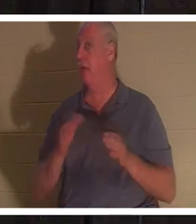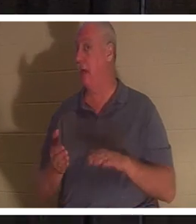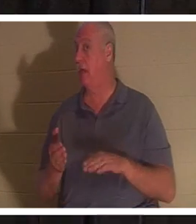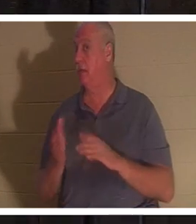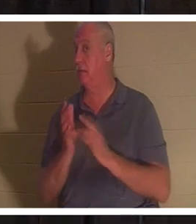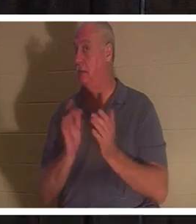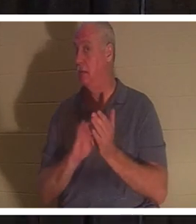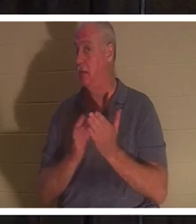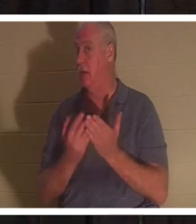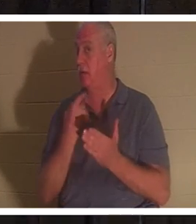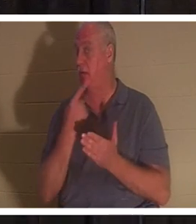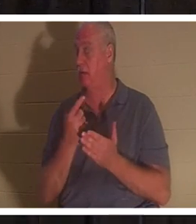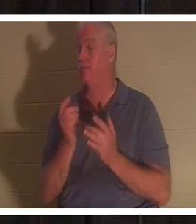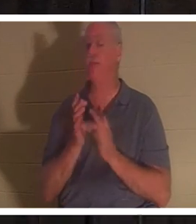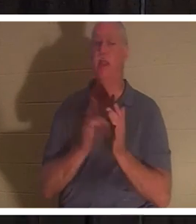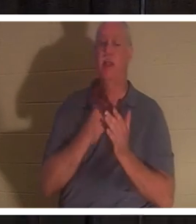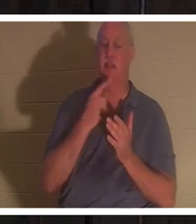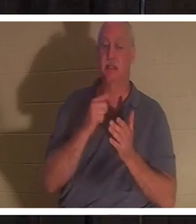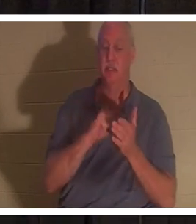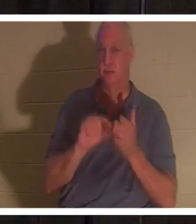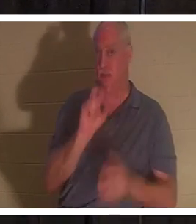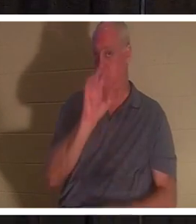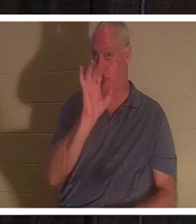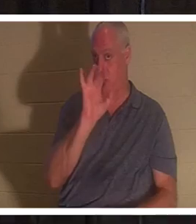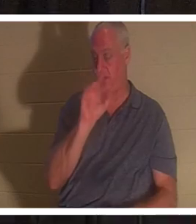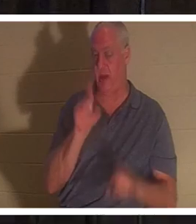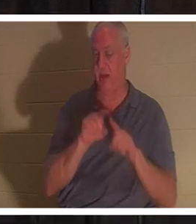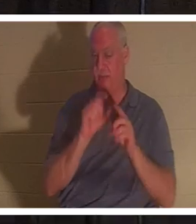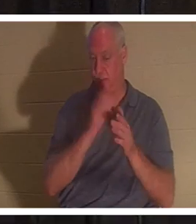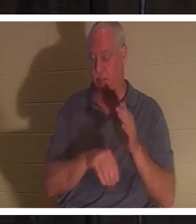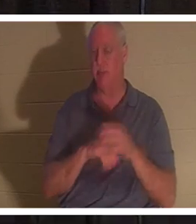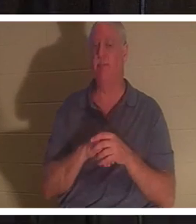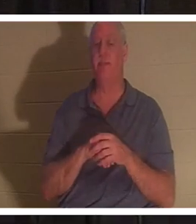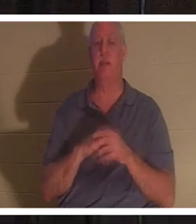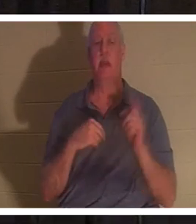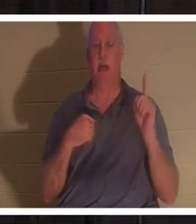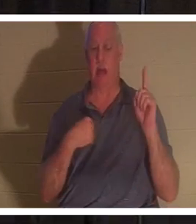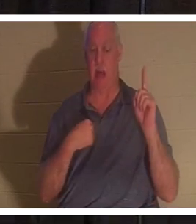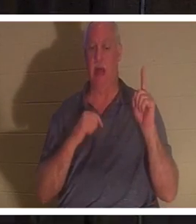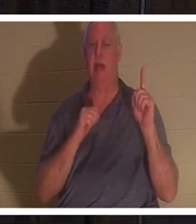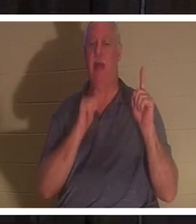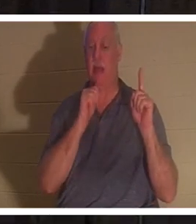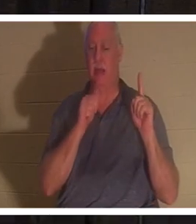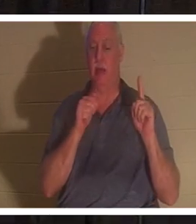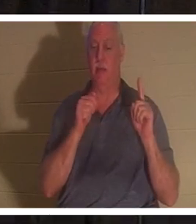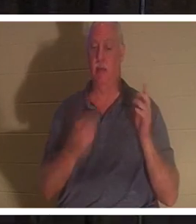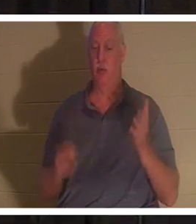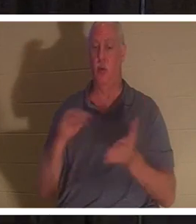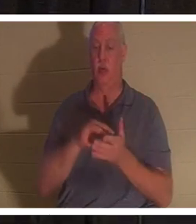Jésus a dit au verset 25 du même chapitre : "Je suis la résurrection et la vie, celui qui